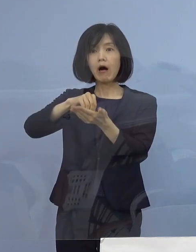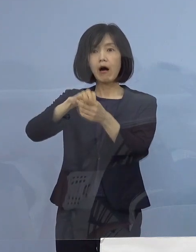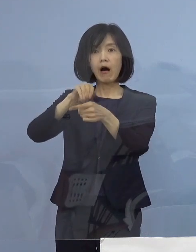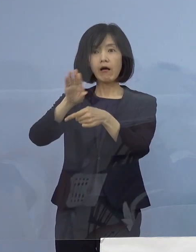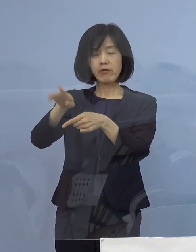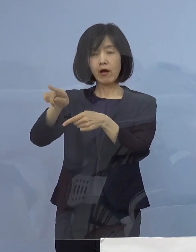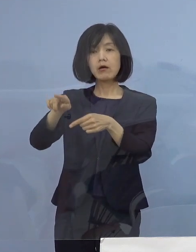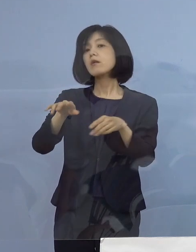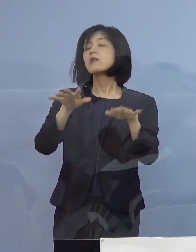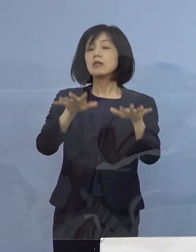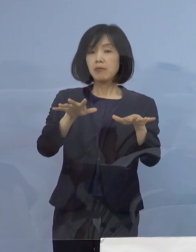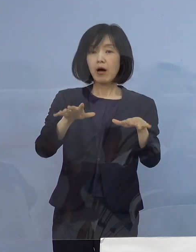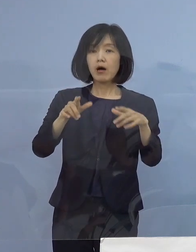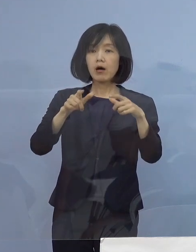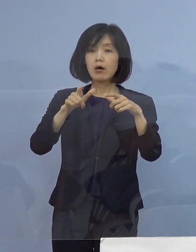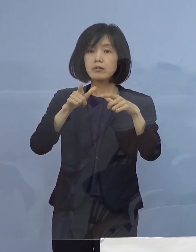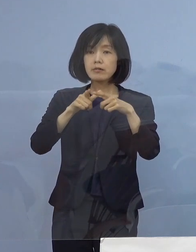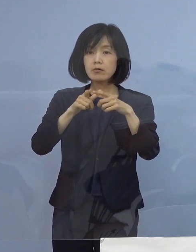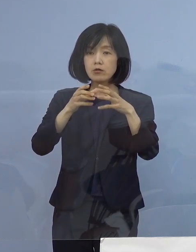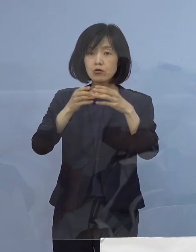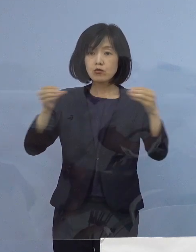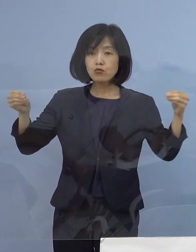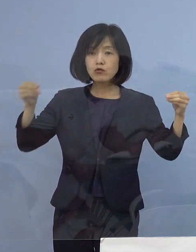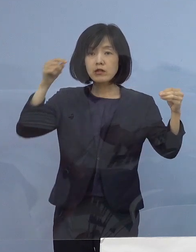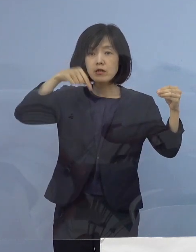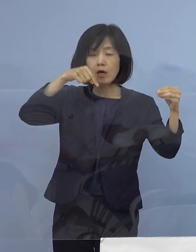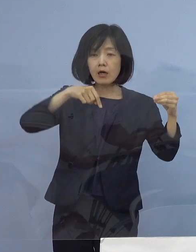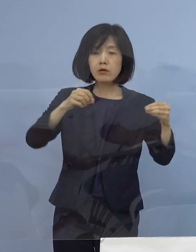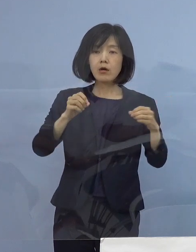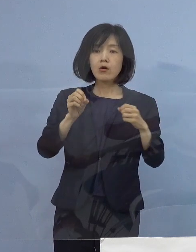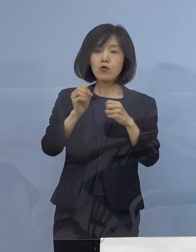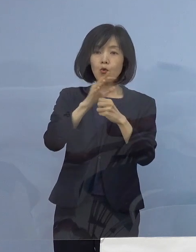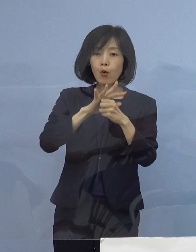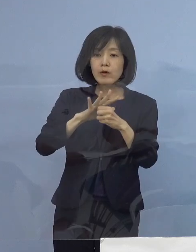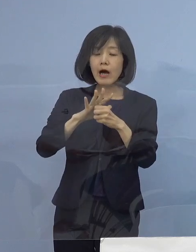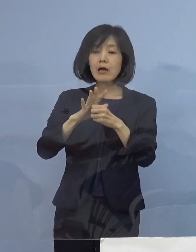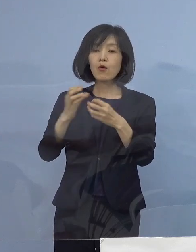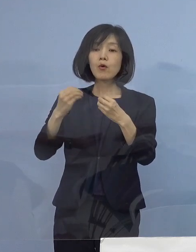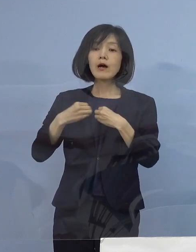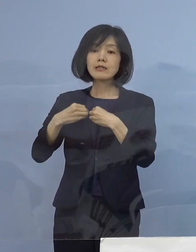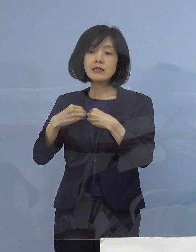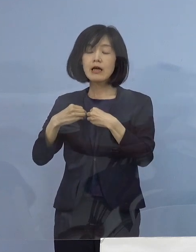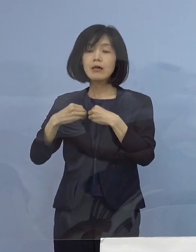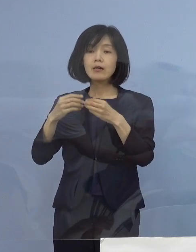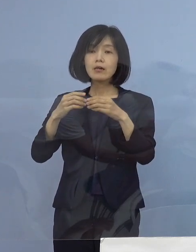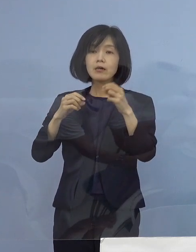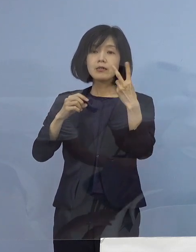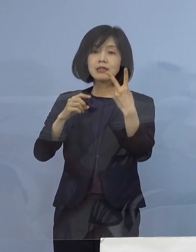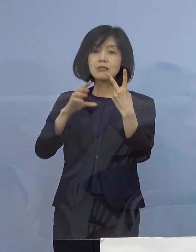今、我が国では コロナの感染1日あたり2万人と聞いても驚かない